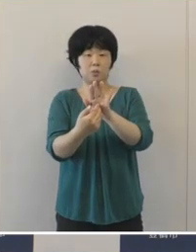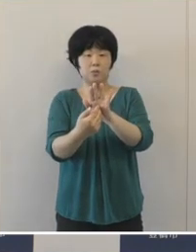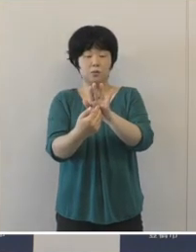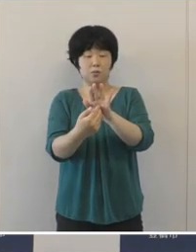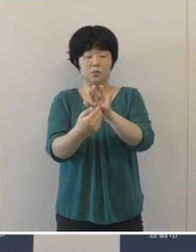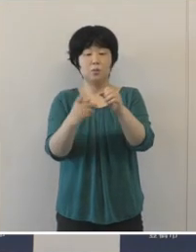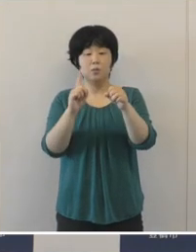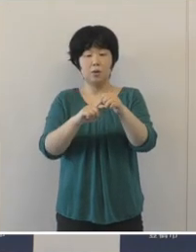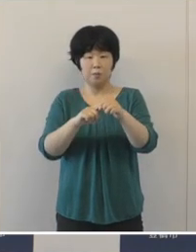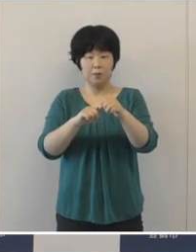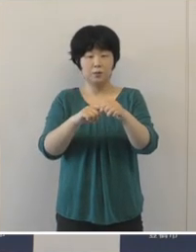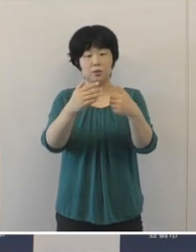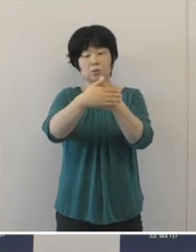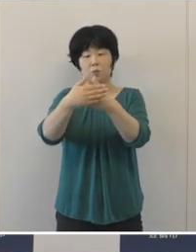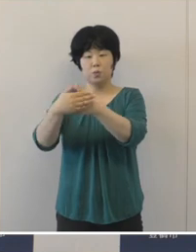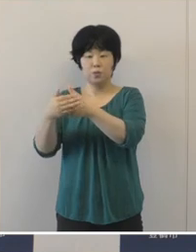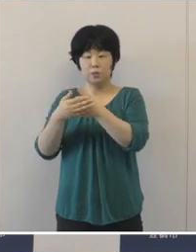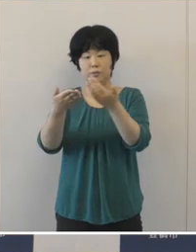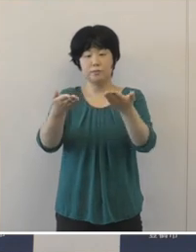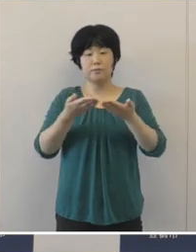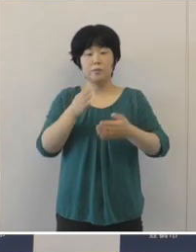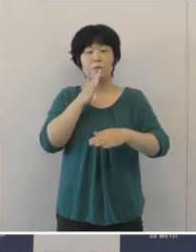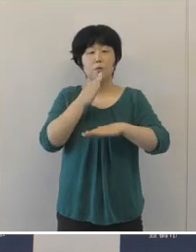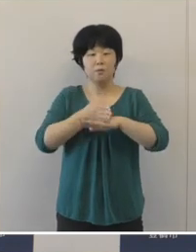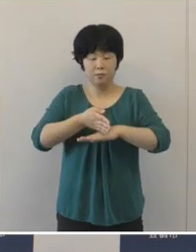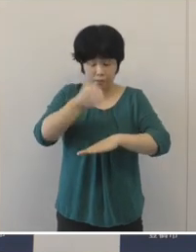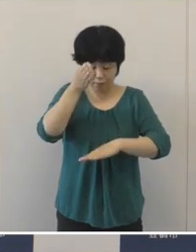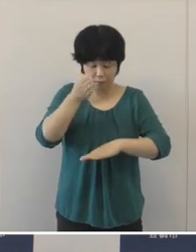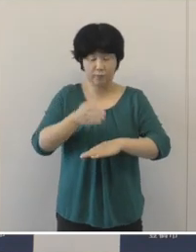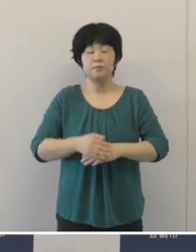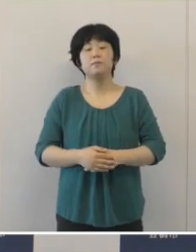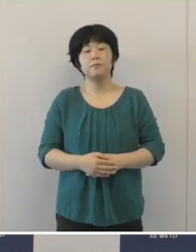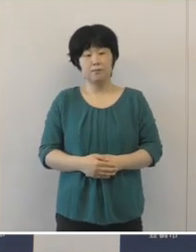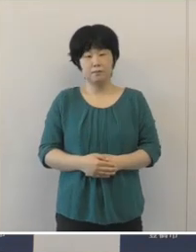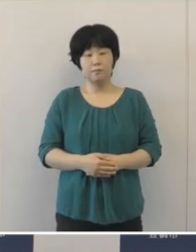大変なご協力をいただいております ことを感謝申し上げたいと思います。